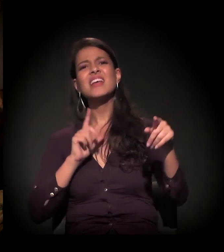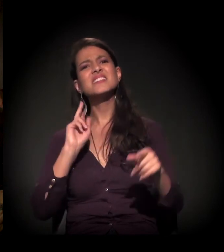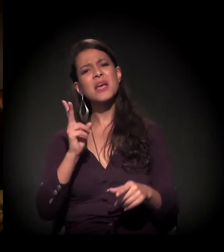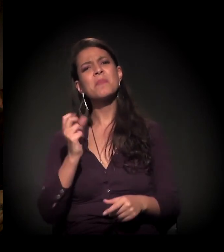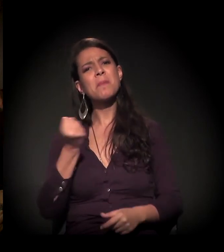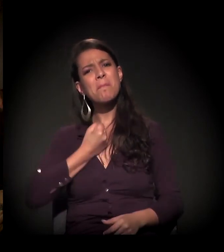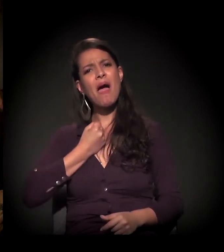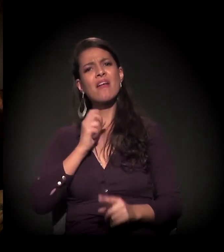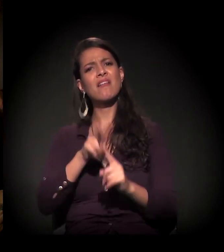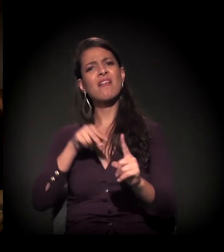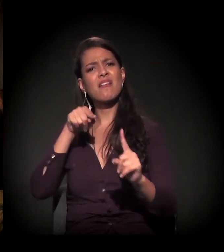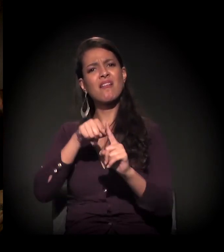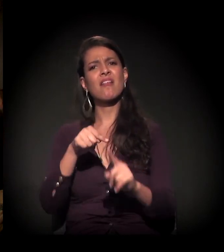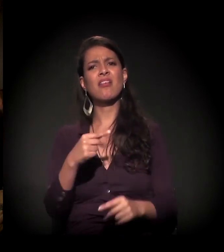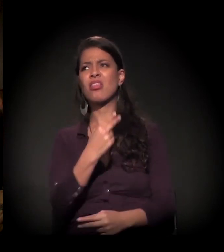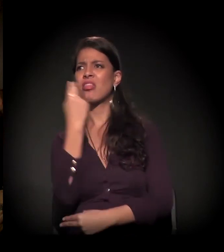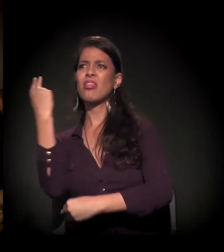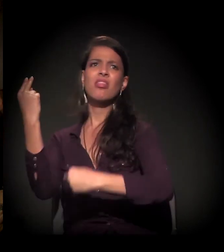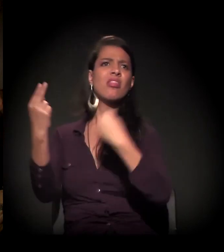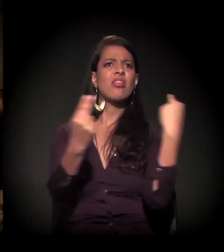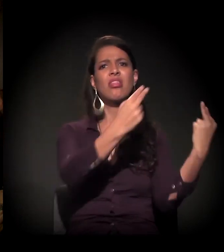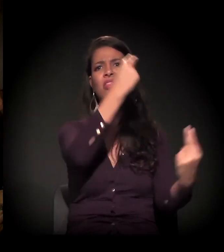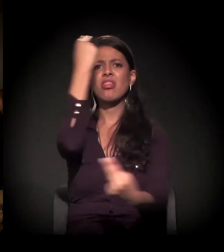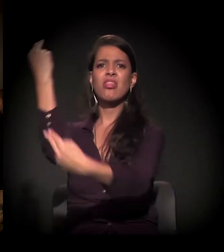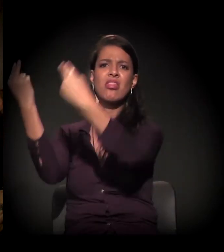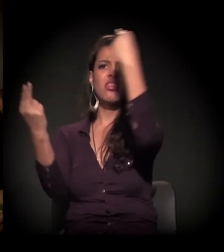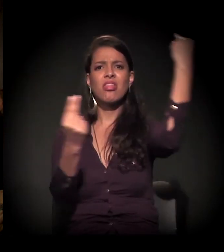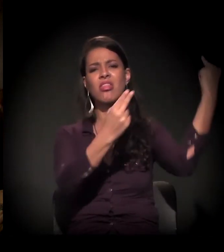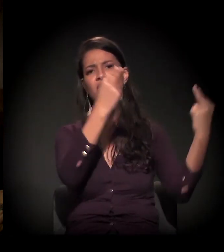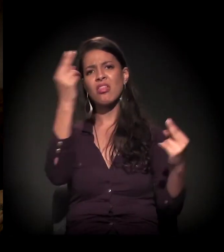Tem o estigma, que a sociedade julga...